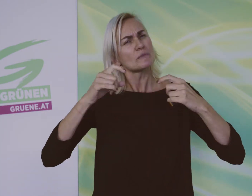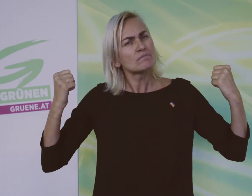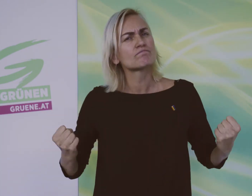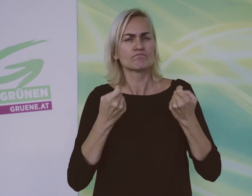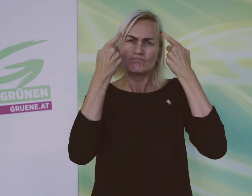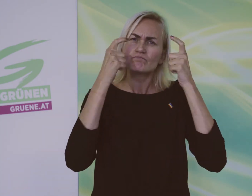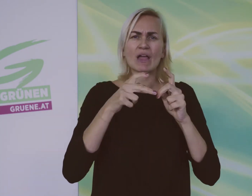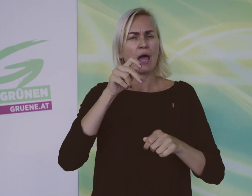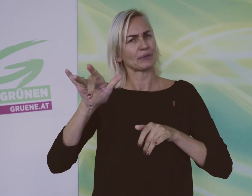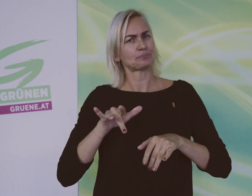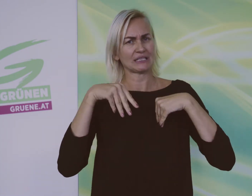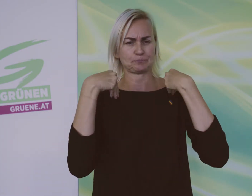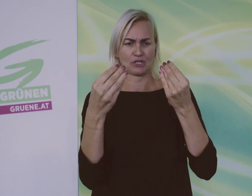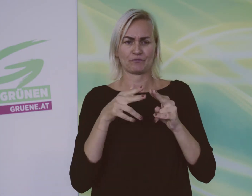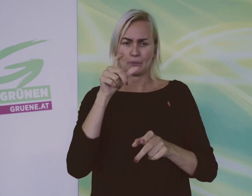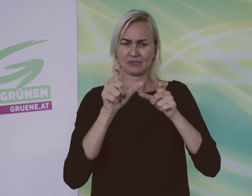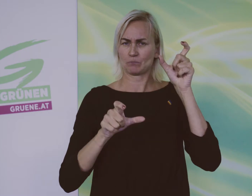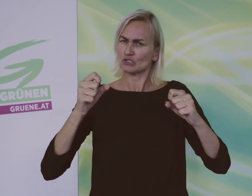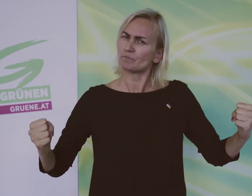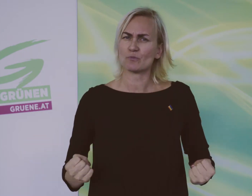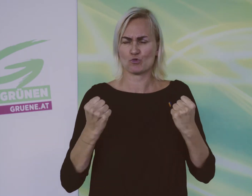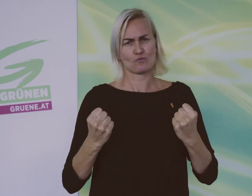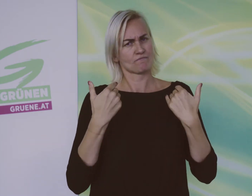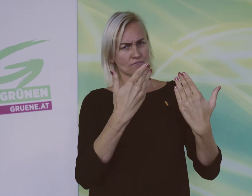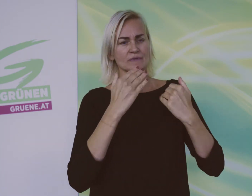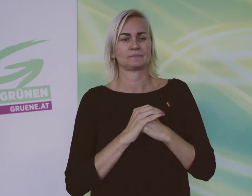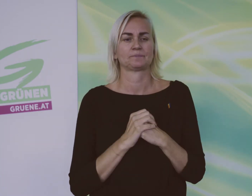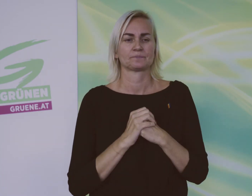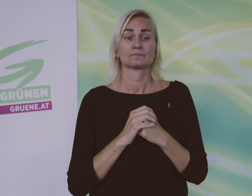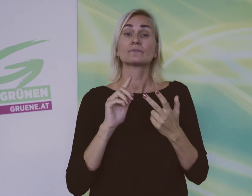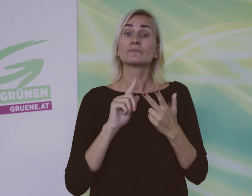Das AMS muss sich mehr um Arbeitsplätze für behinderte Menschen bemühen.